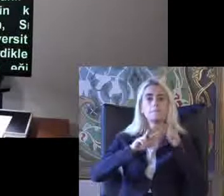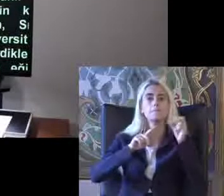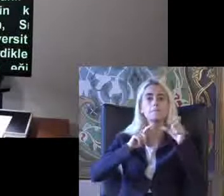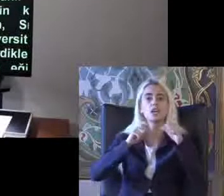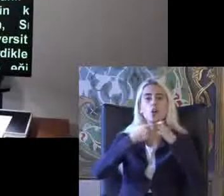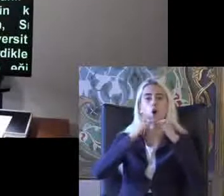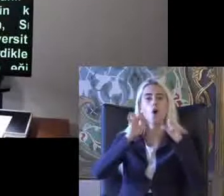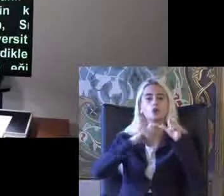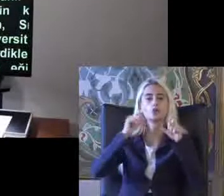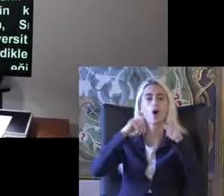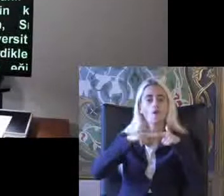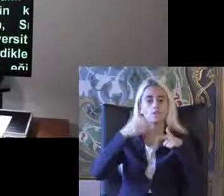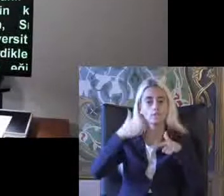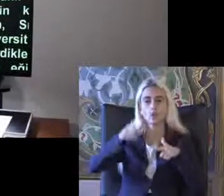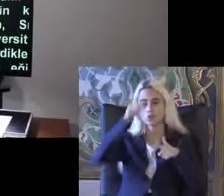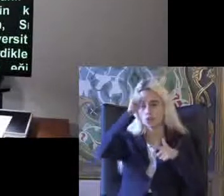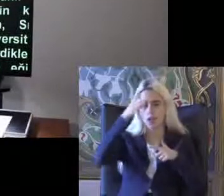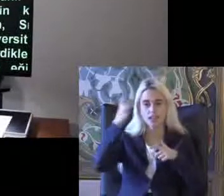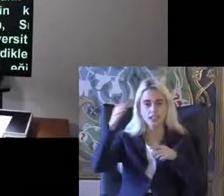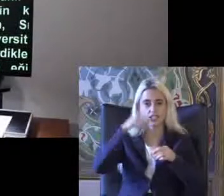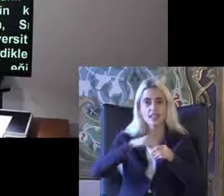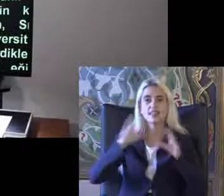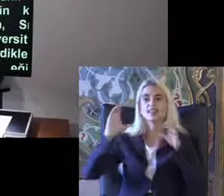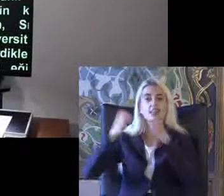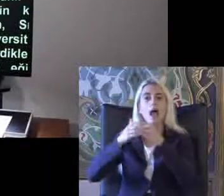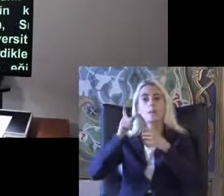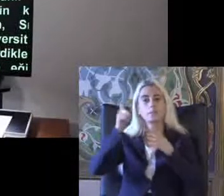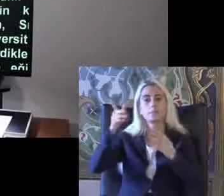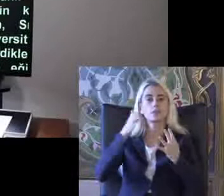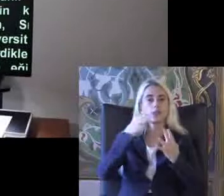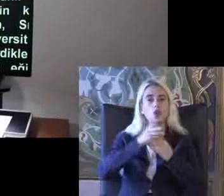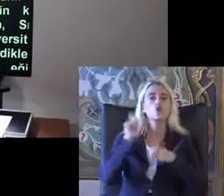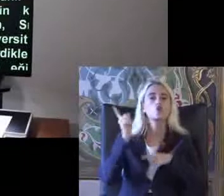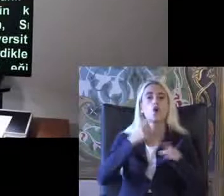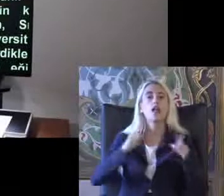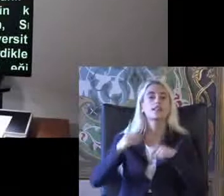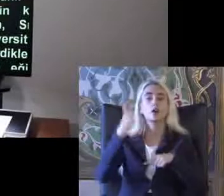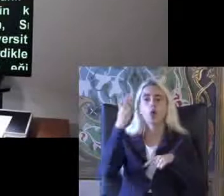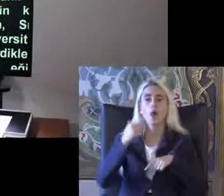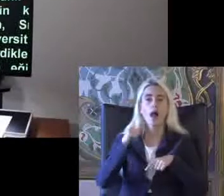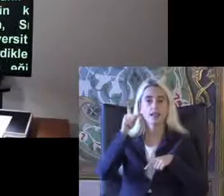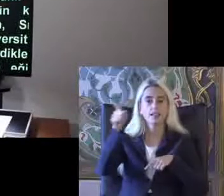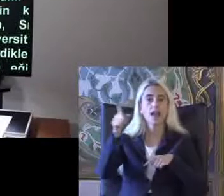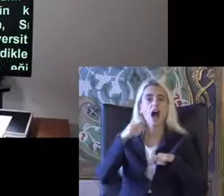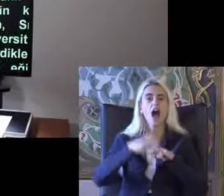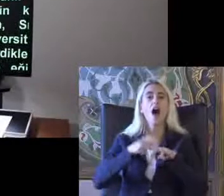Türkiye'den Microsoft erişilebilirlik takımının Birisi olan Türkiye'den giden Hasan Özdemir ile bir